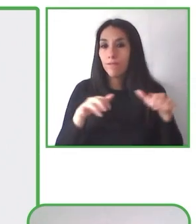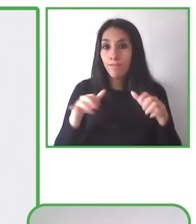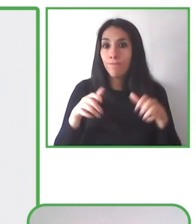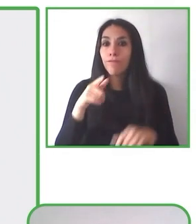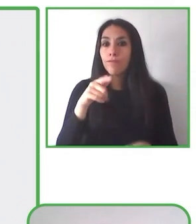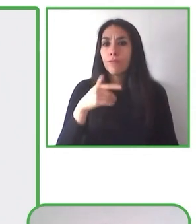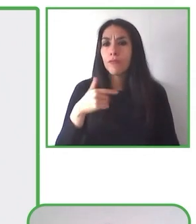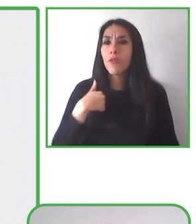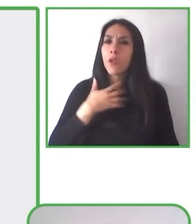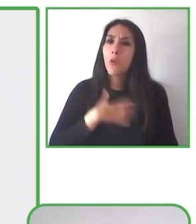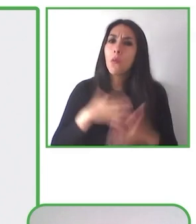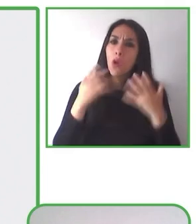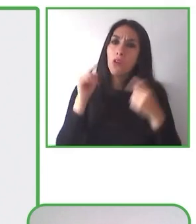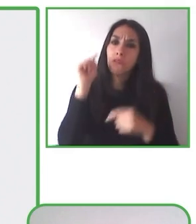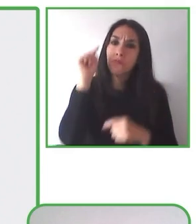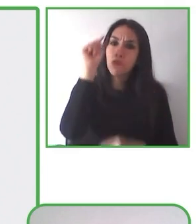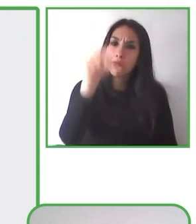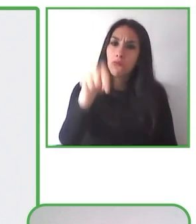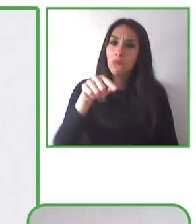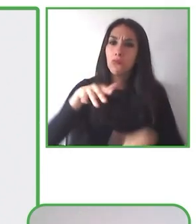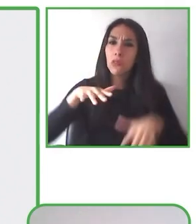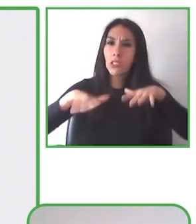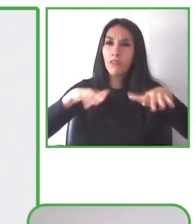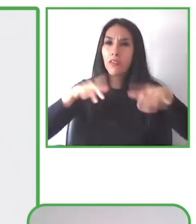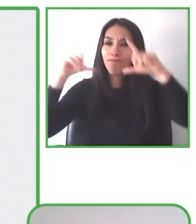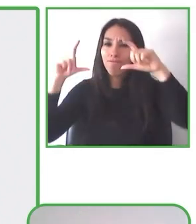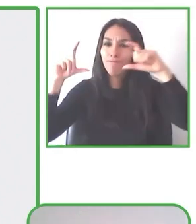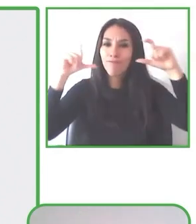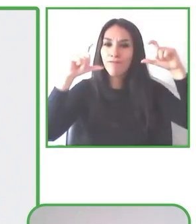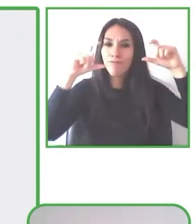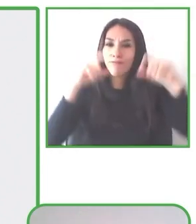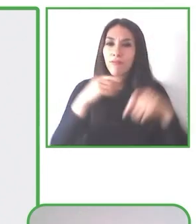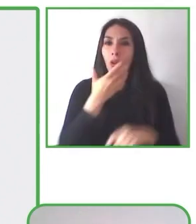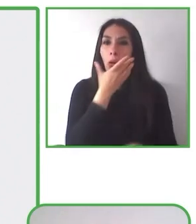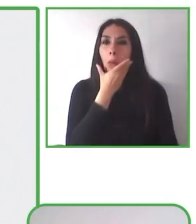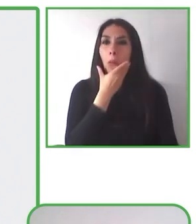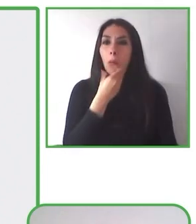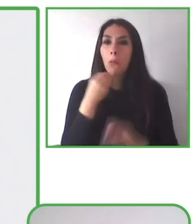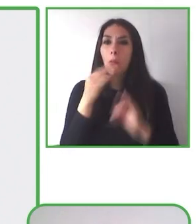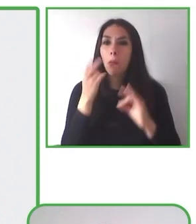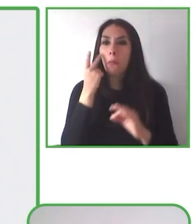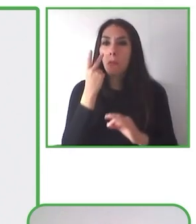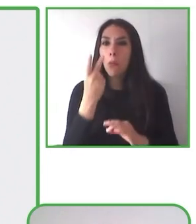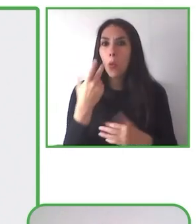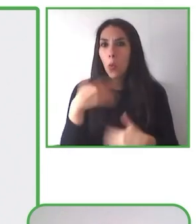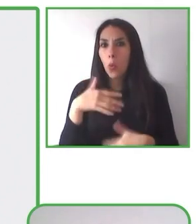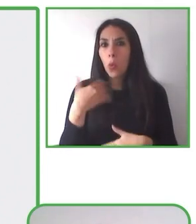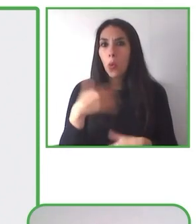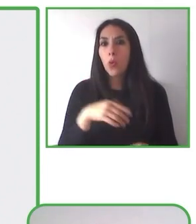Nuestra silla de senderismo es una ayuda técnica, de montaje intuitivo y de fácil y fácil de transportar.